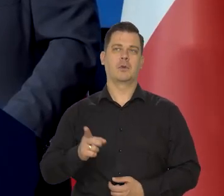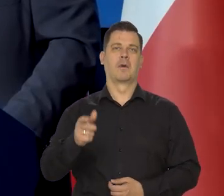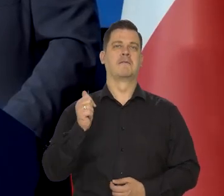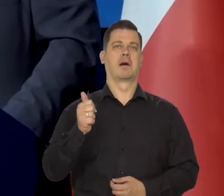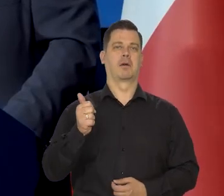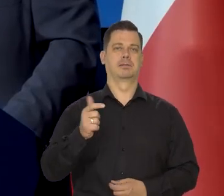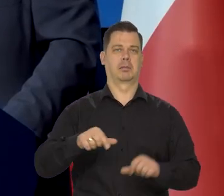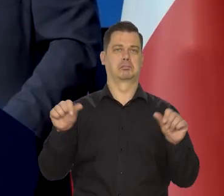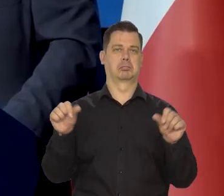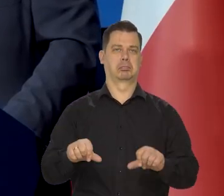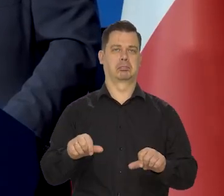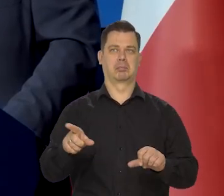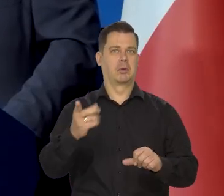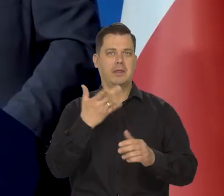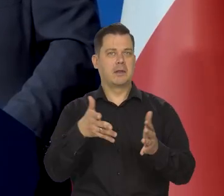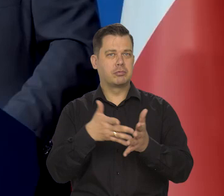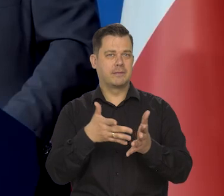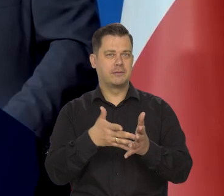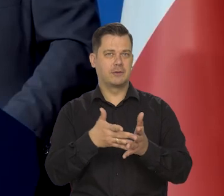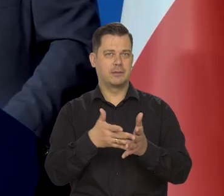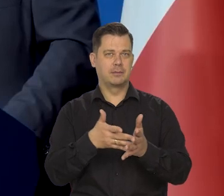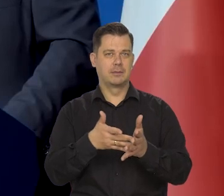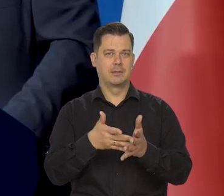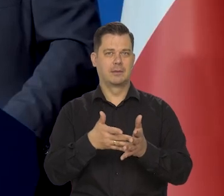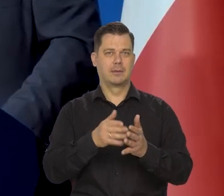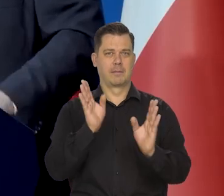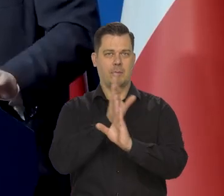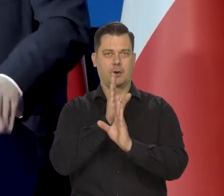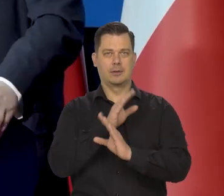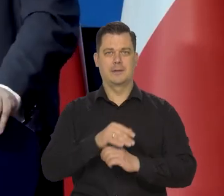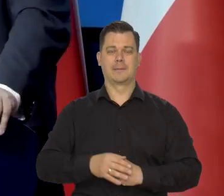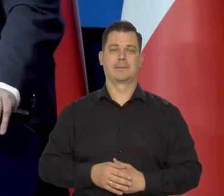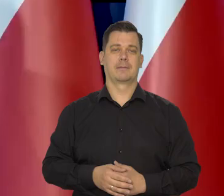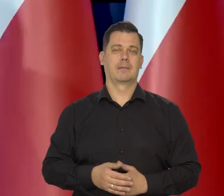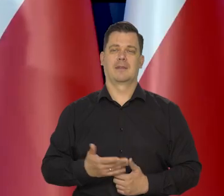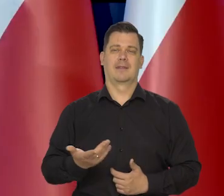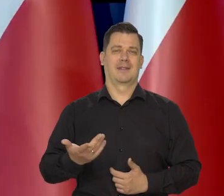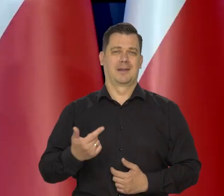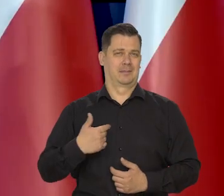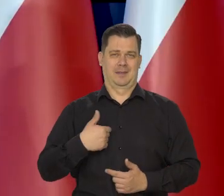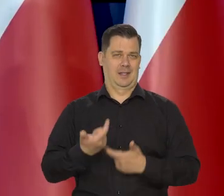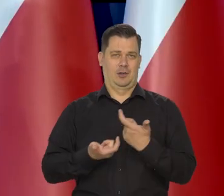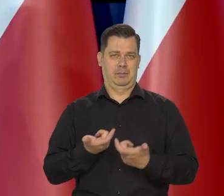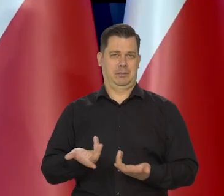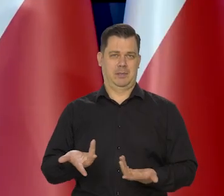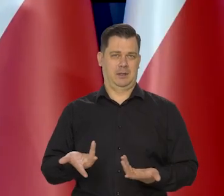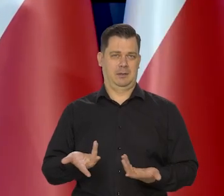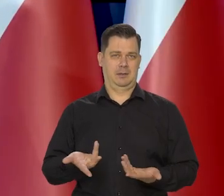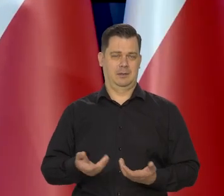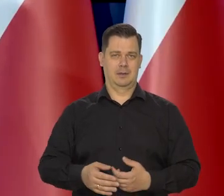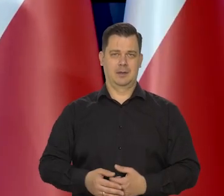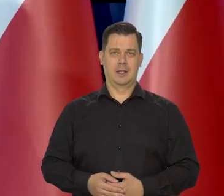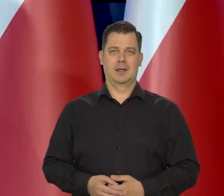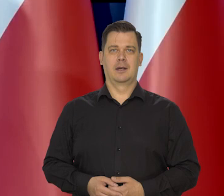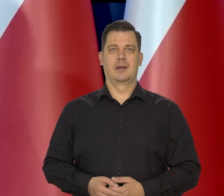No i to, co to za fachowcy jak nie przewidzieli nawet następnego dnia pogody, no my takich rzeczy nie przewidujemy.